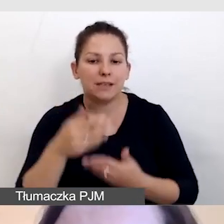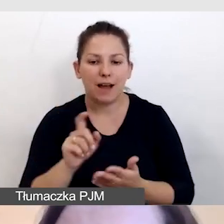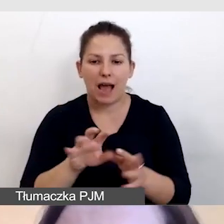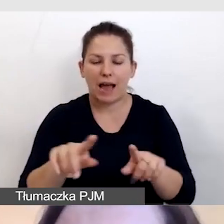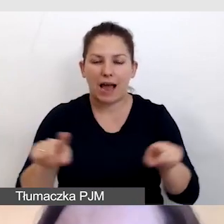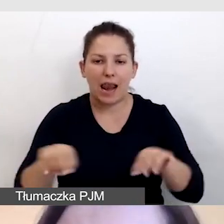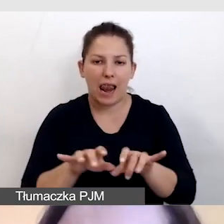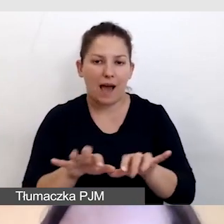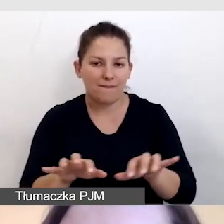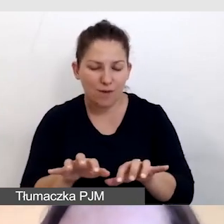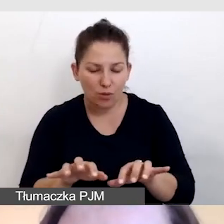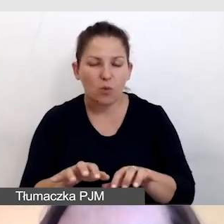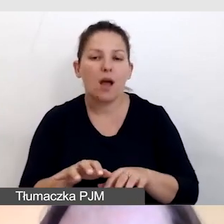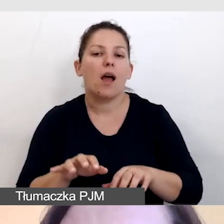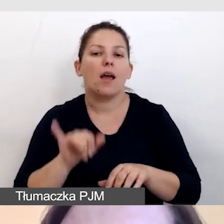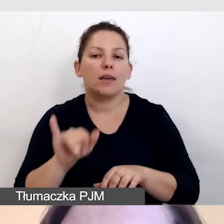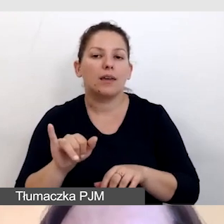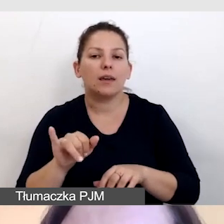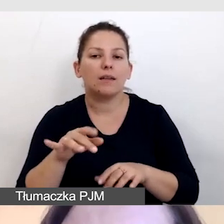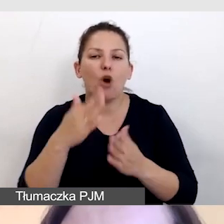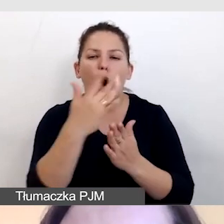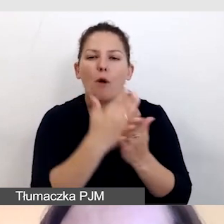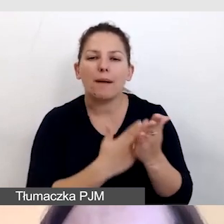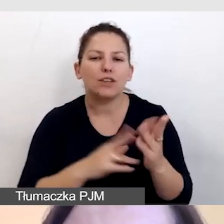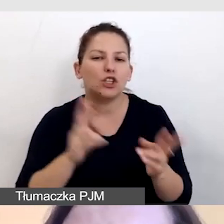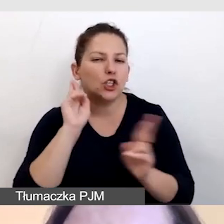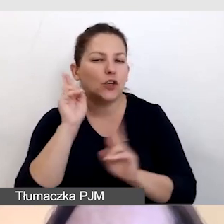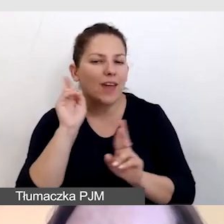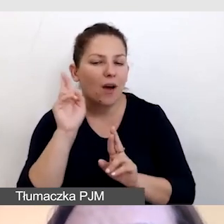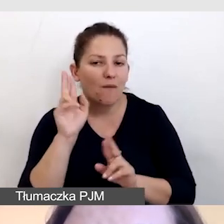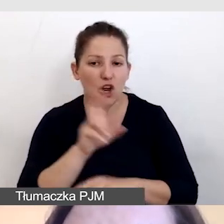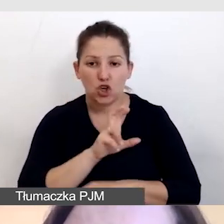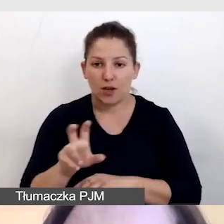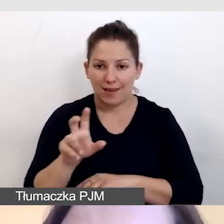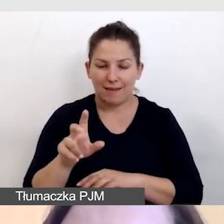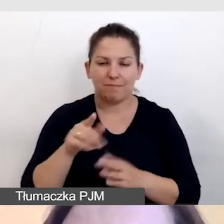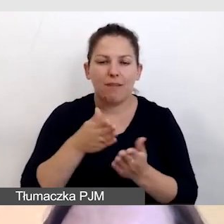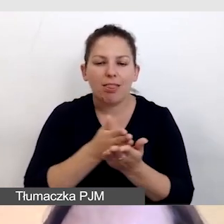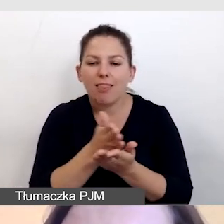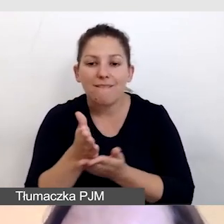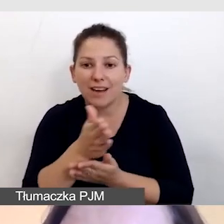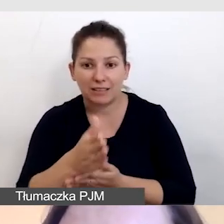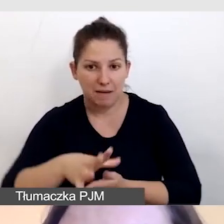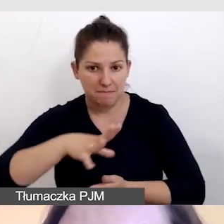i za pomocą oprogramowania dźwiękowego. Czy nawigacja umożliwia zatrzymanie,